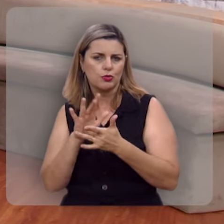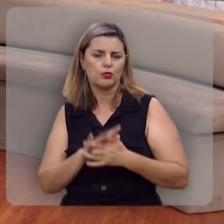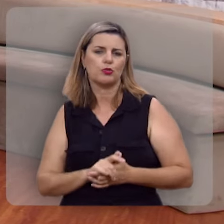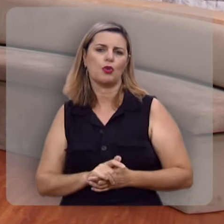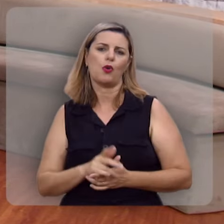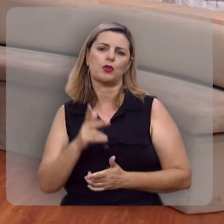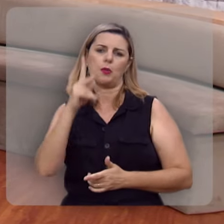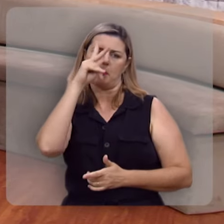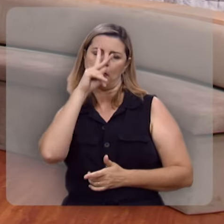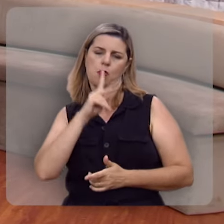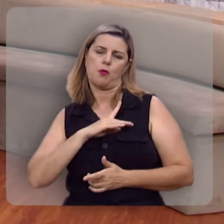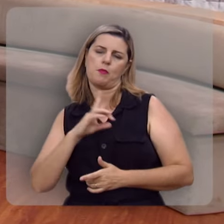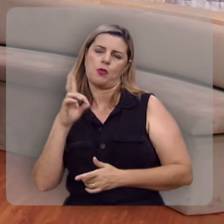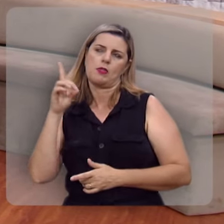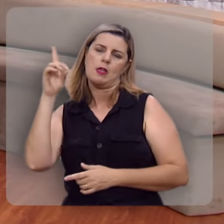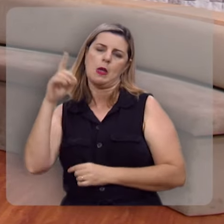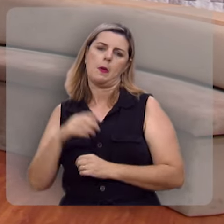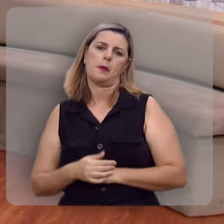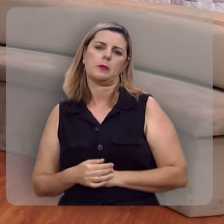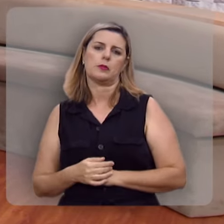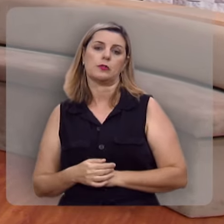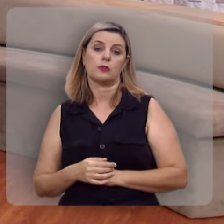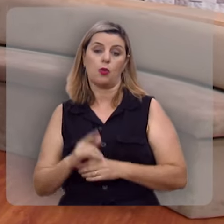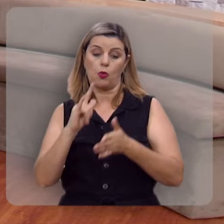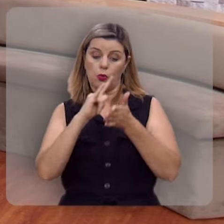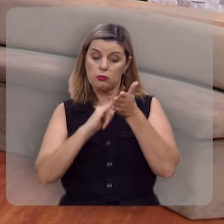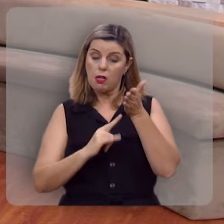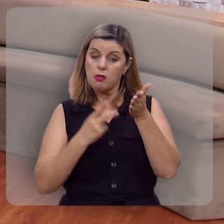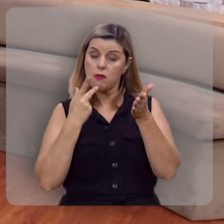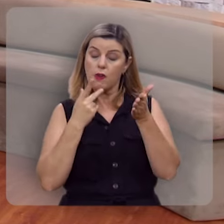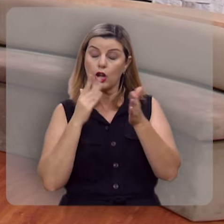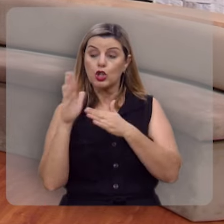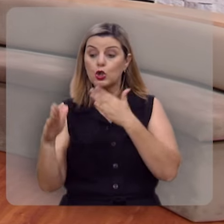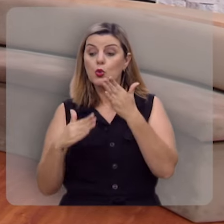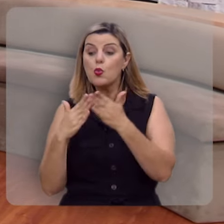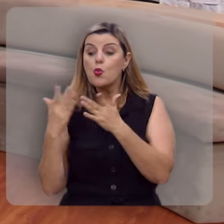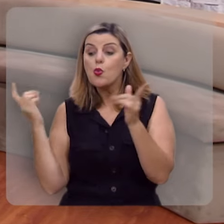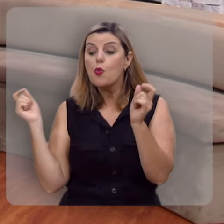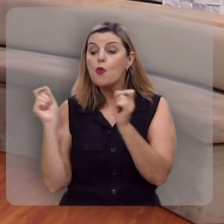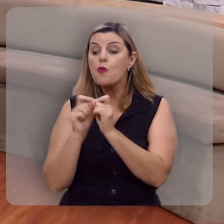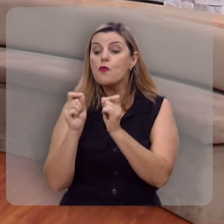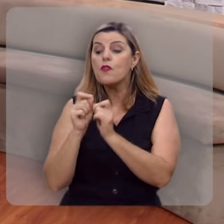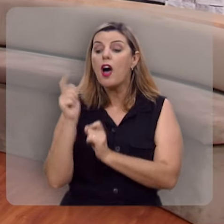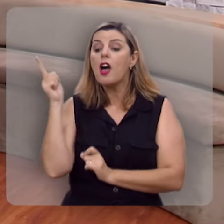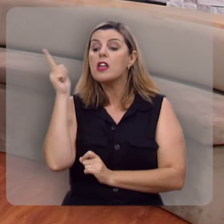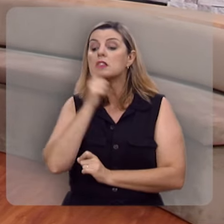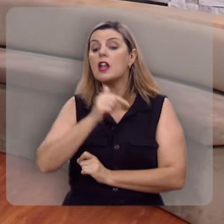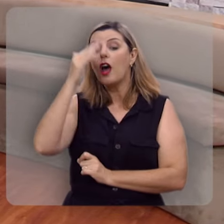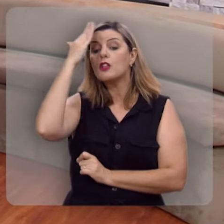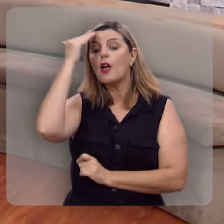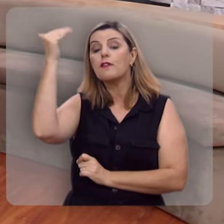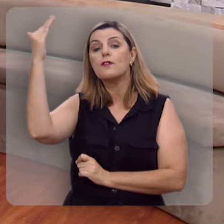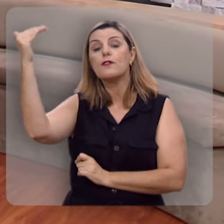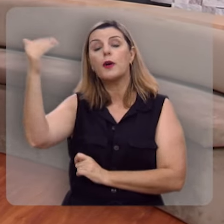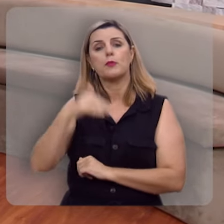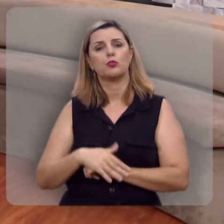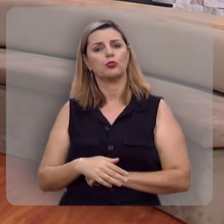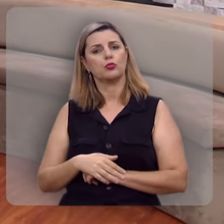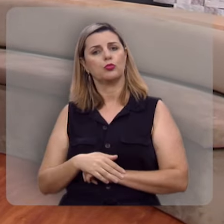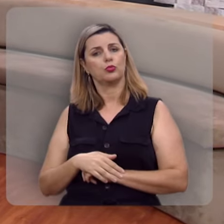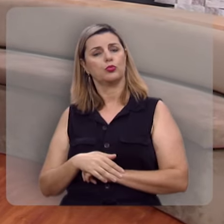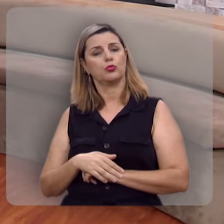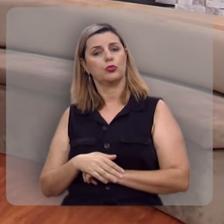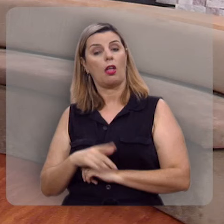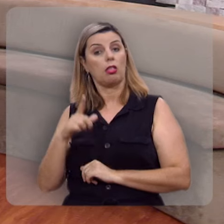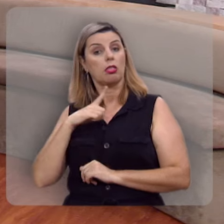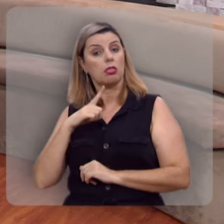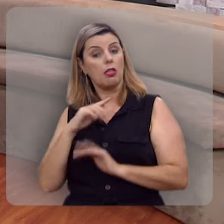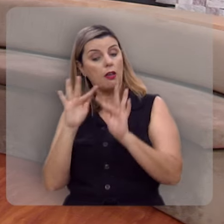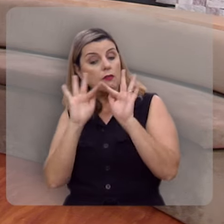do próprio Deus, e aí o texto diz: tudo quanto ele faz será bem-sucedido, tem êxito,